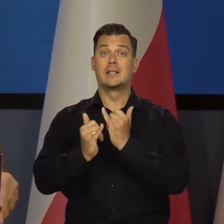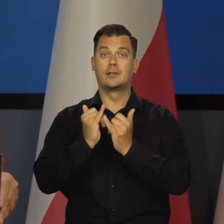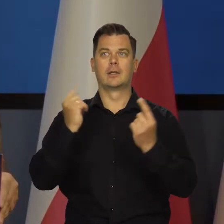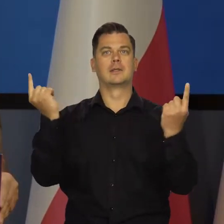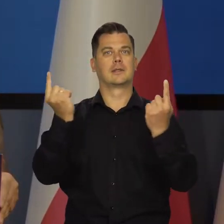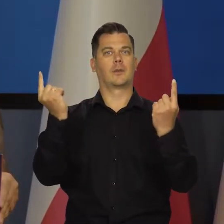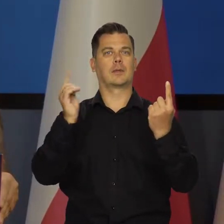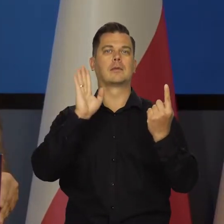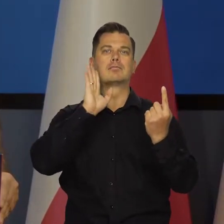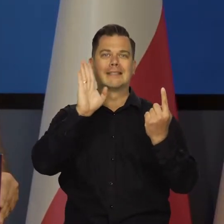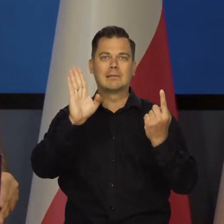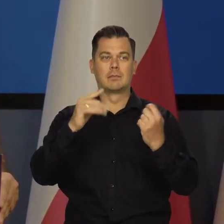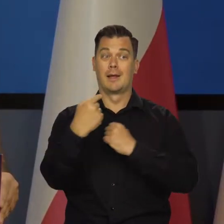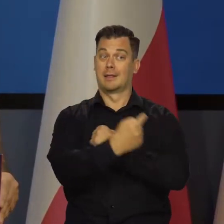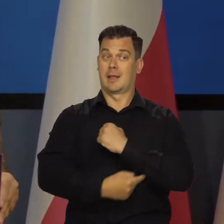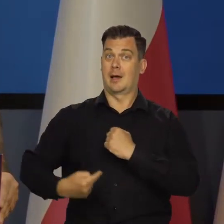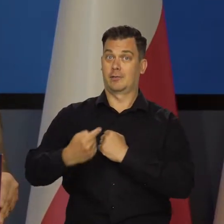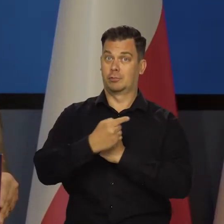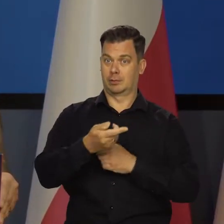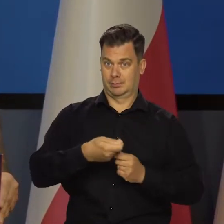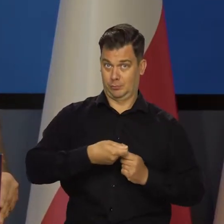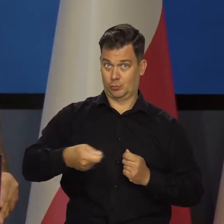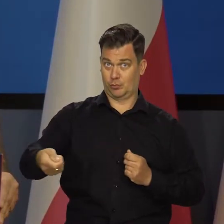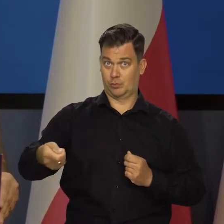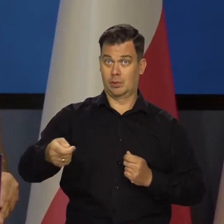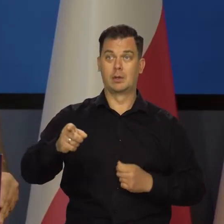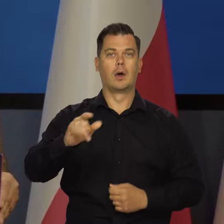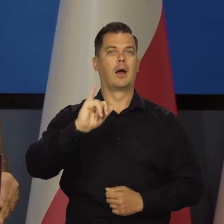Gdyby była tarcza utrzymana i nie było podwyżki cen regulowanych,